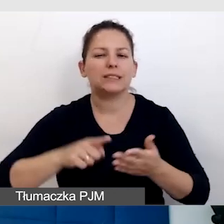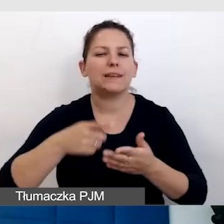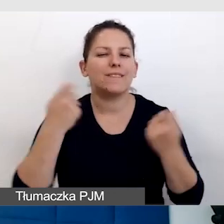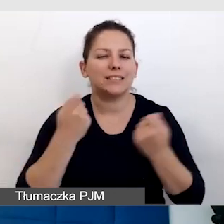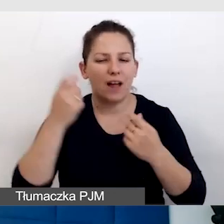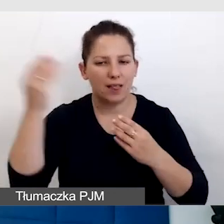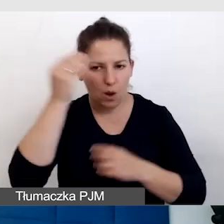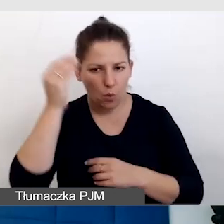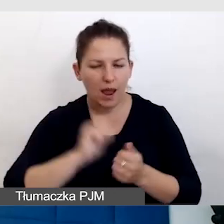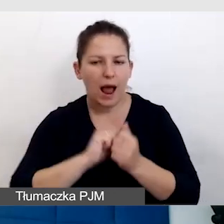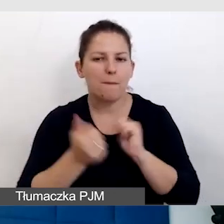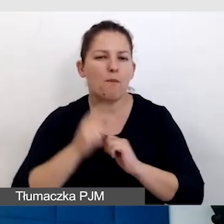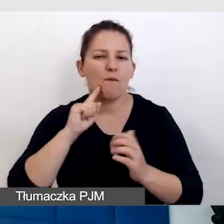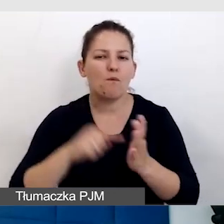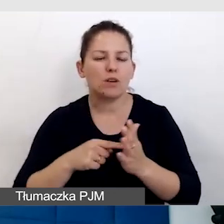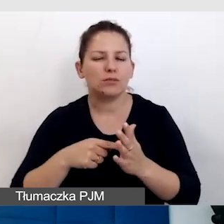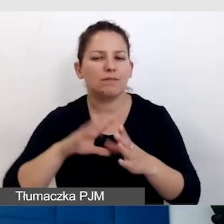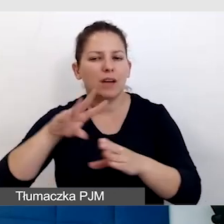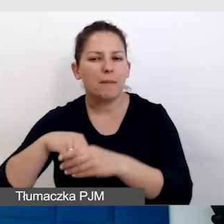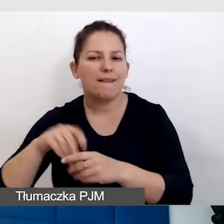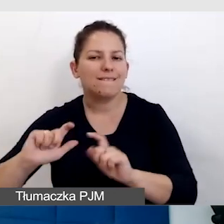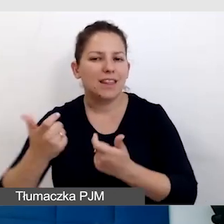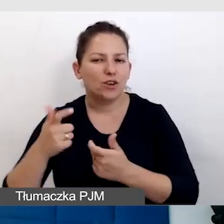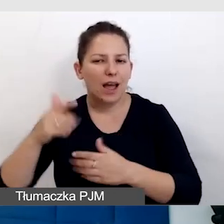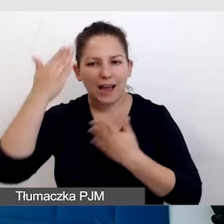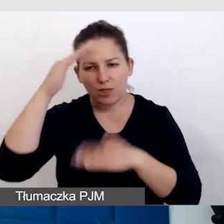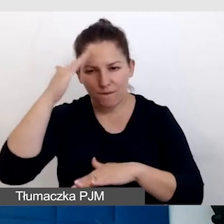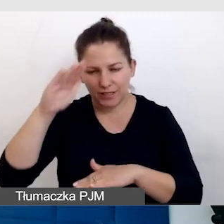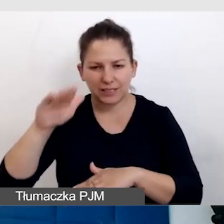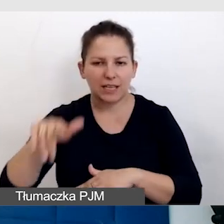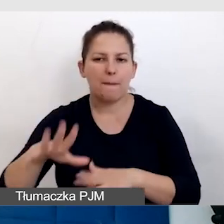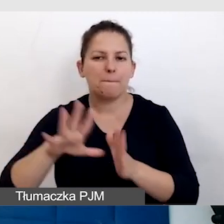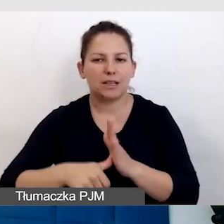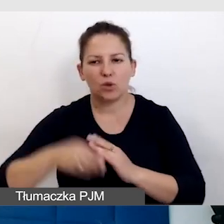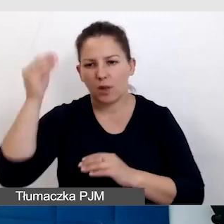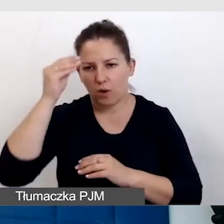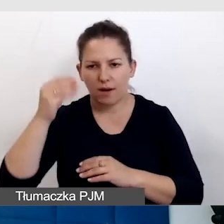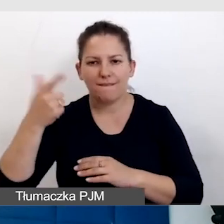albo właśnie w ramach tego wydarzenia Katowice Miasto Nauki 2024